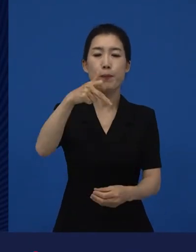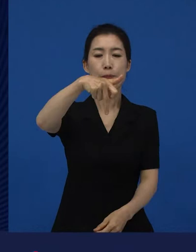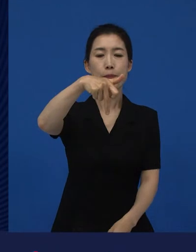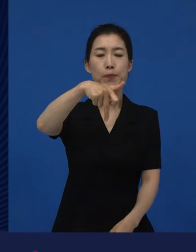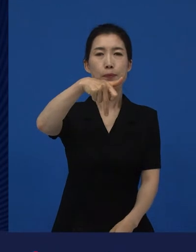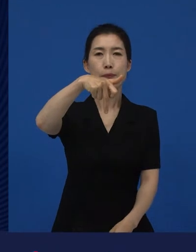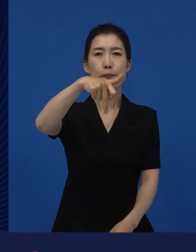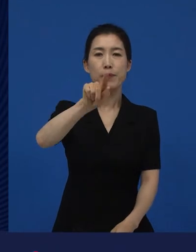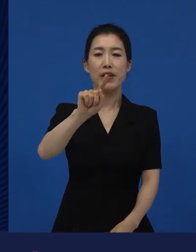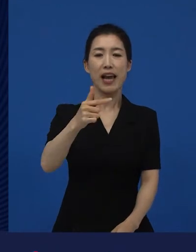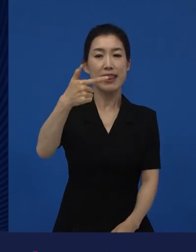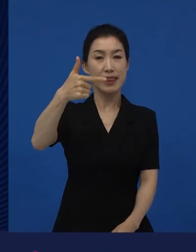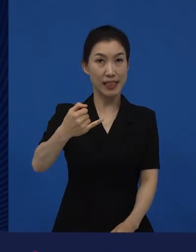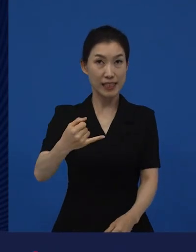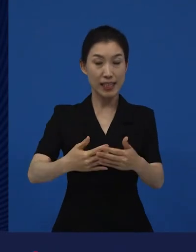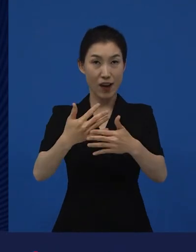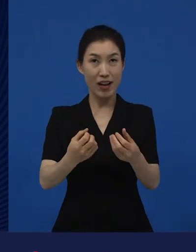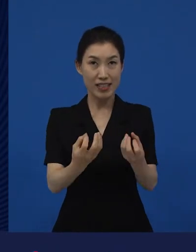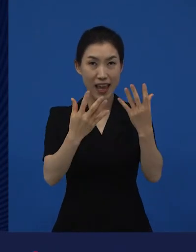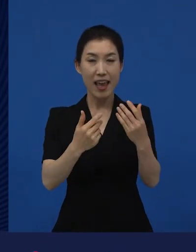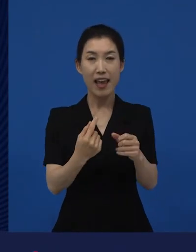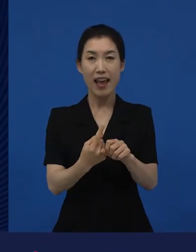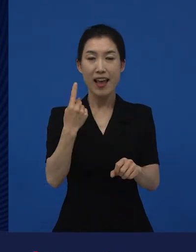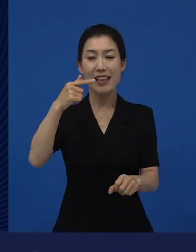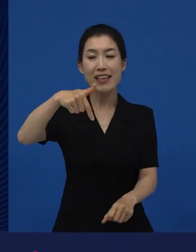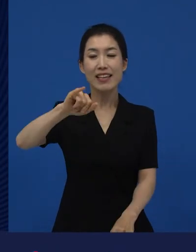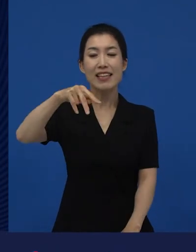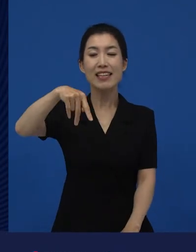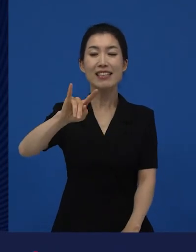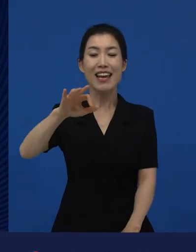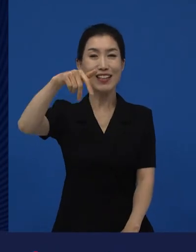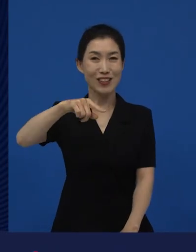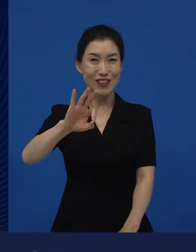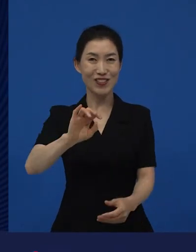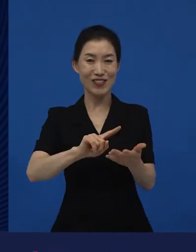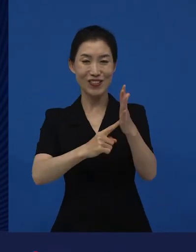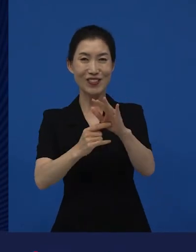깐느 영화제랄까, 깐느 영화제에 이라는 영화가 나와서 화제가 됐었죠.